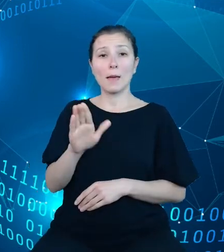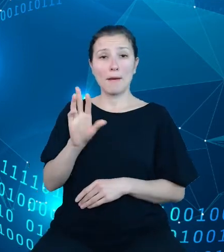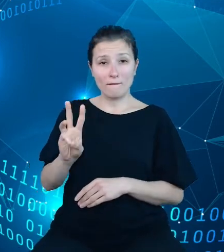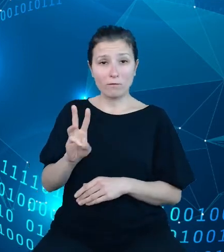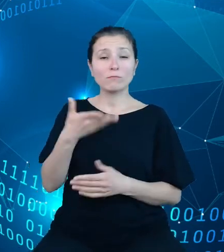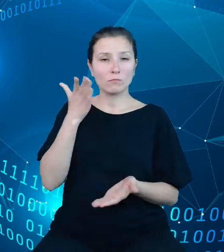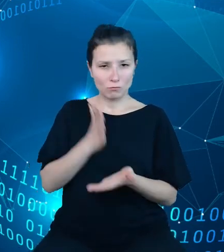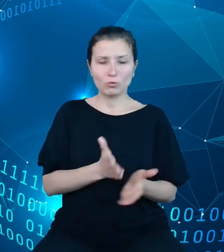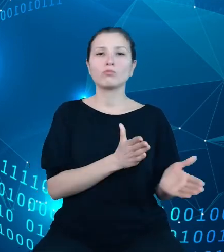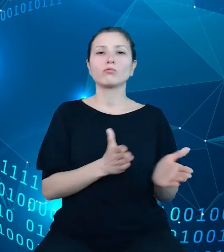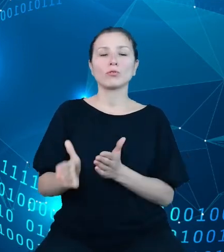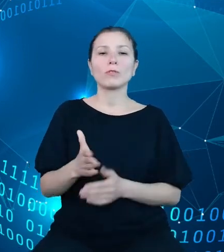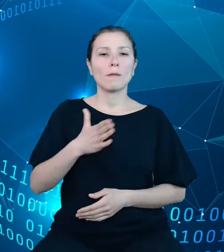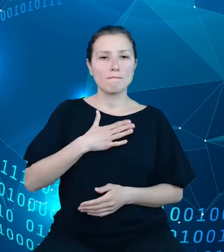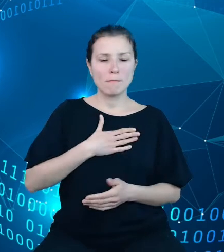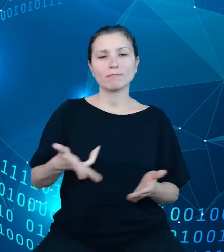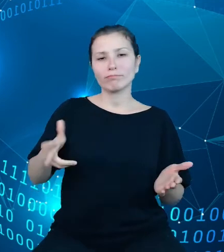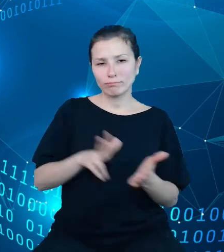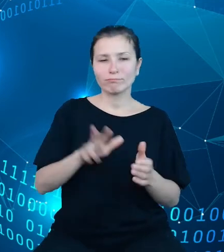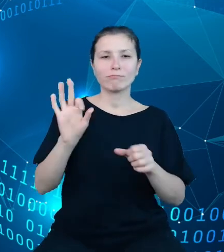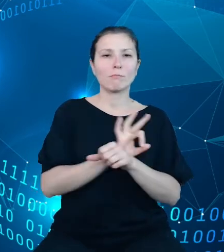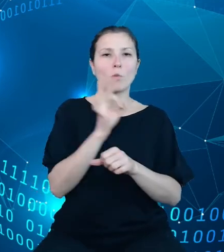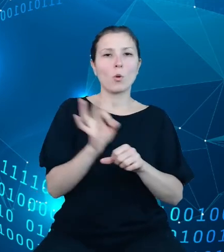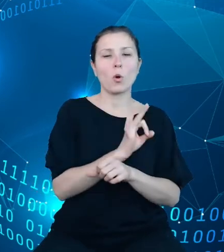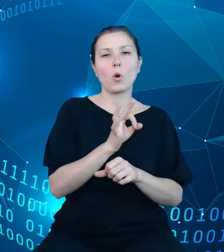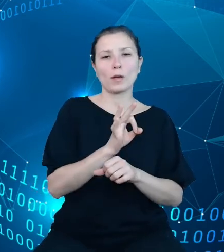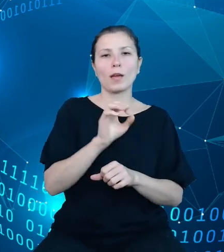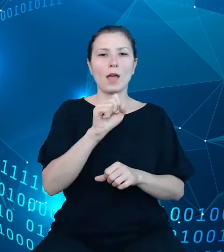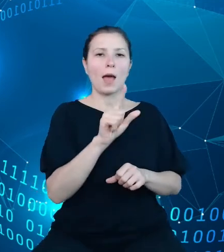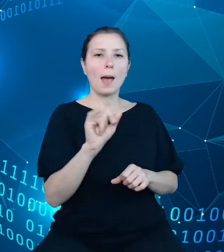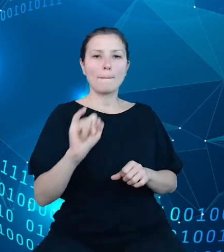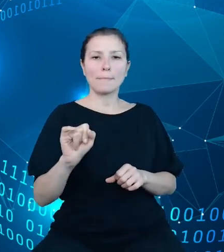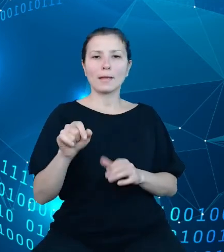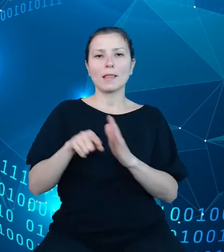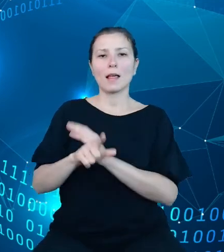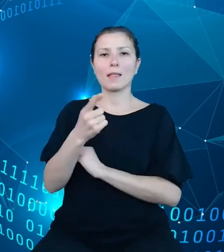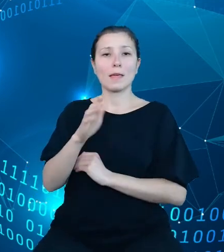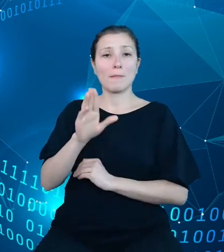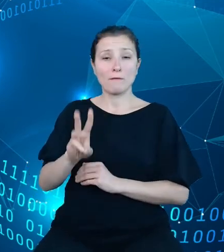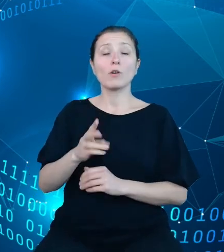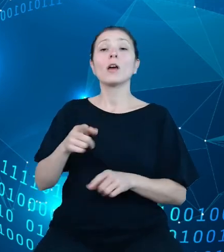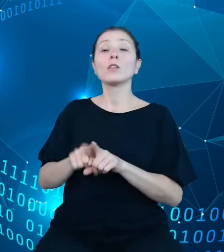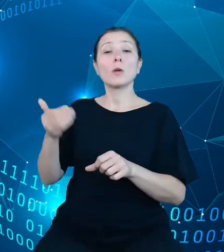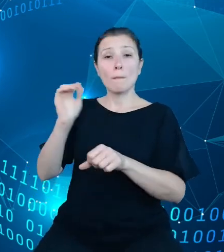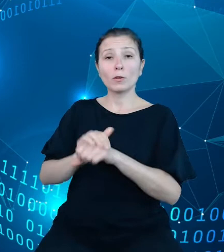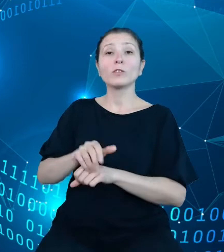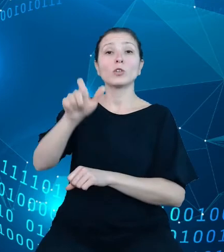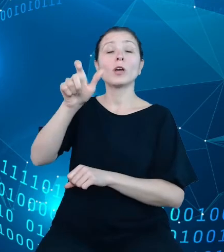Mamy zatwierdzony projekt tego API do DBW i potwierdzenie od lidera tego faktu.